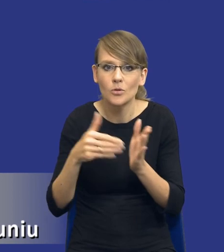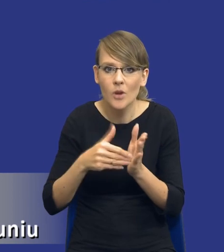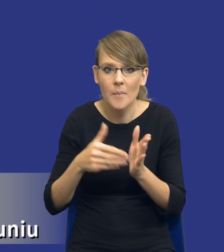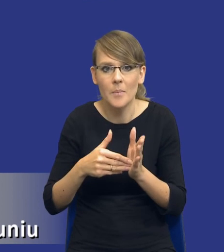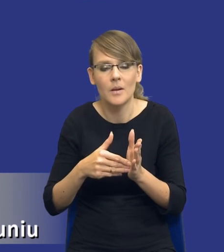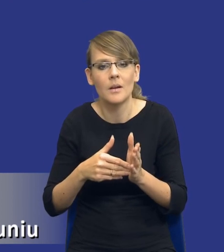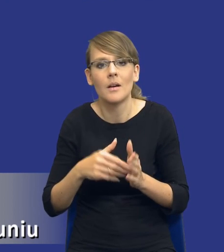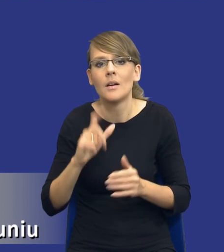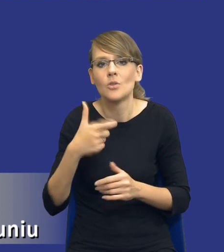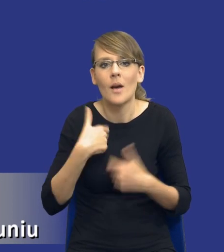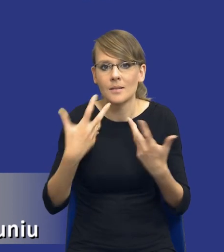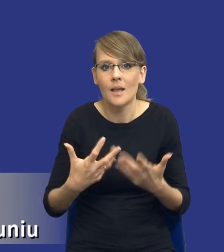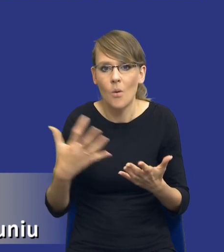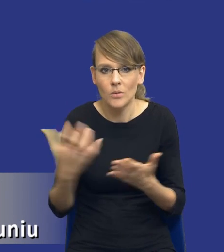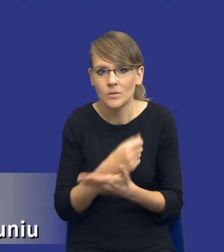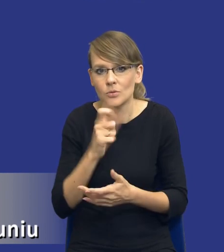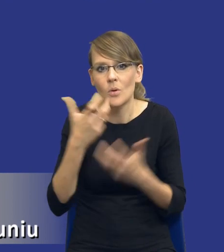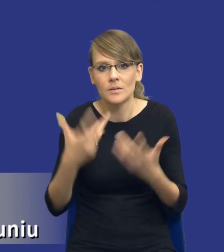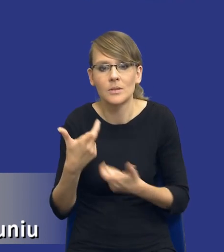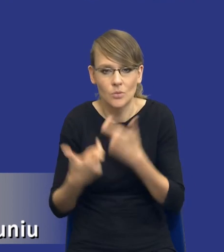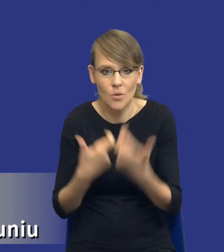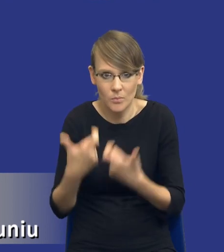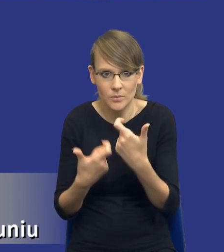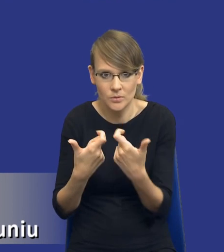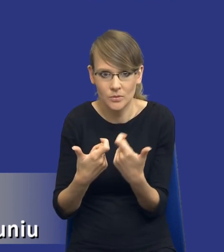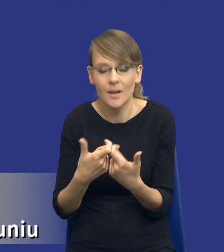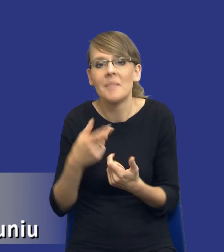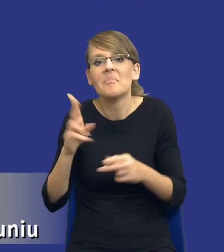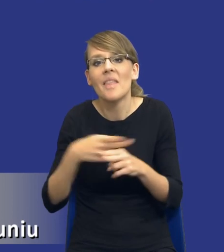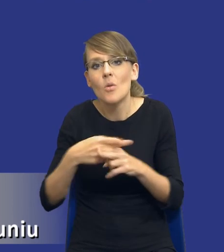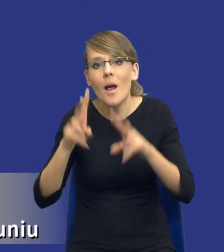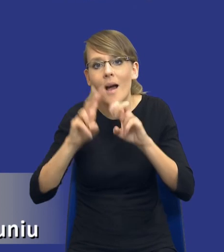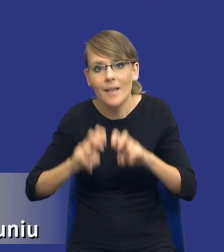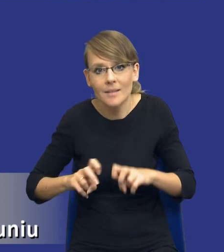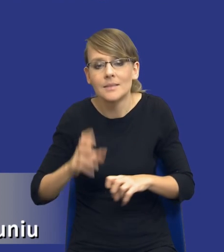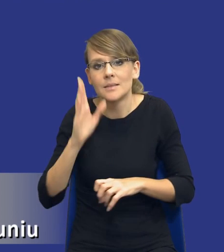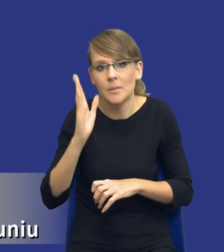co my chcemy uzyskać, co chcemy zrobić, bo niektóre analizy będą wykonywane w bardzo